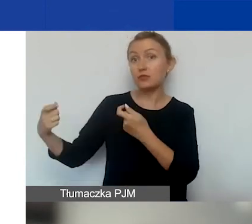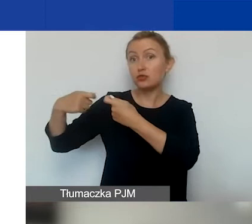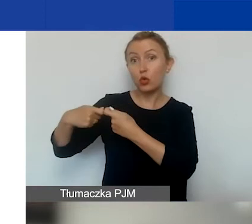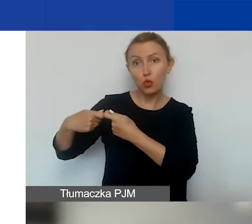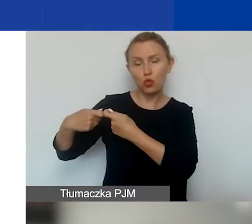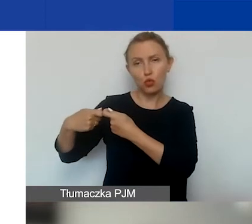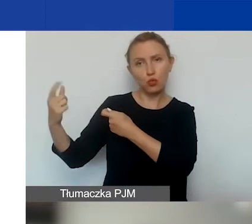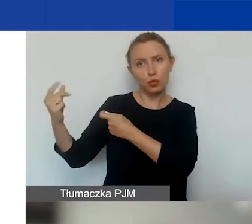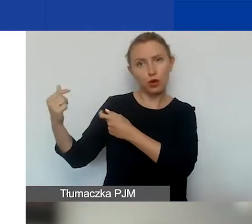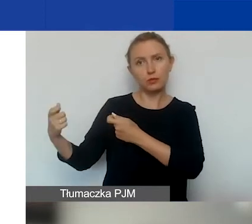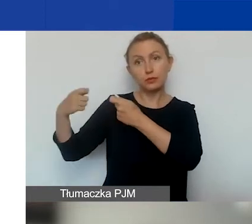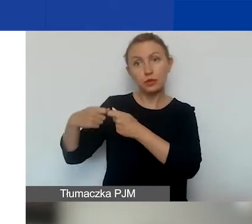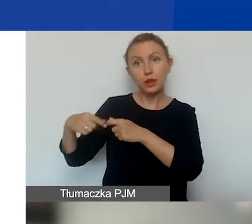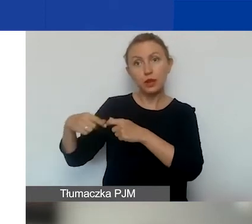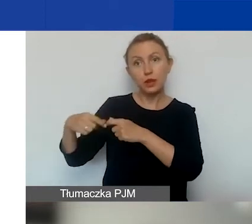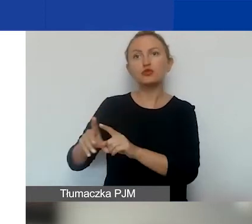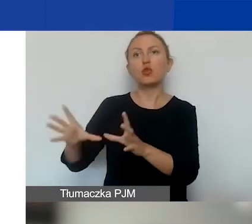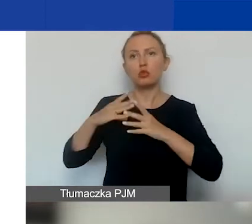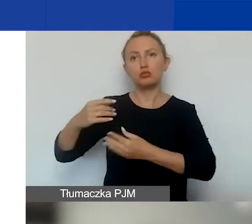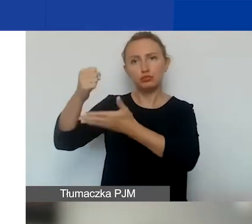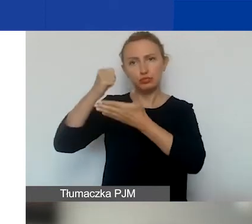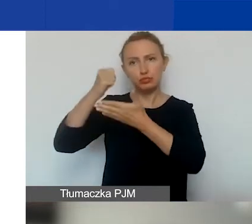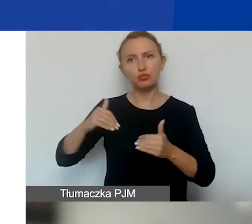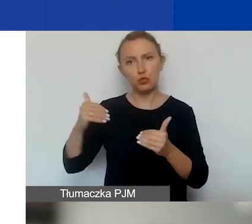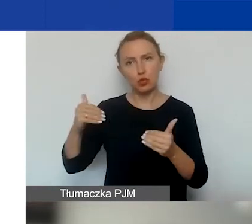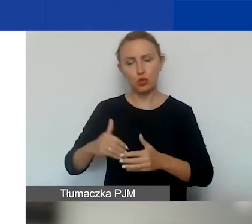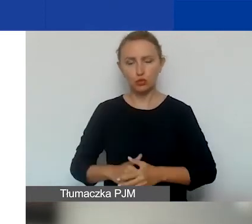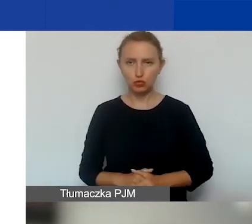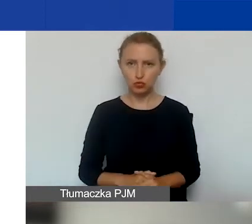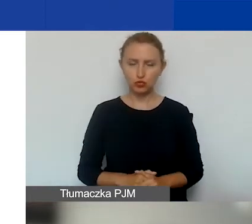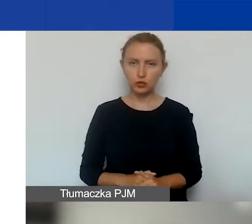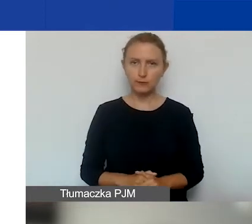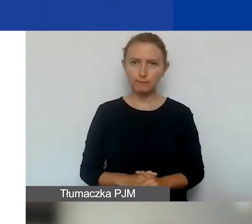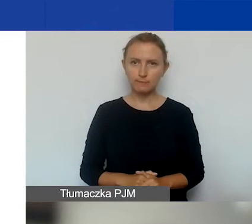i również uzyskać dofinansowanie